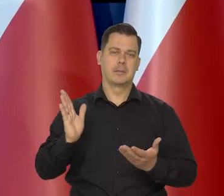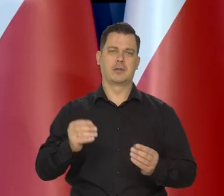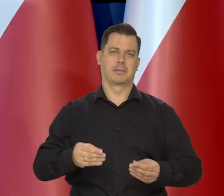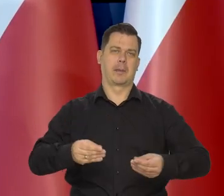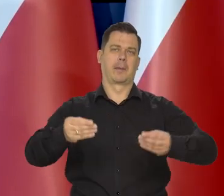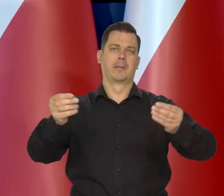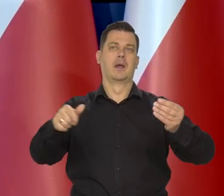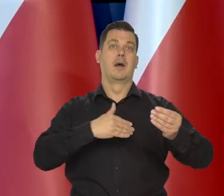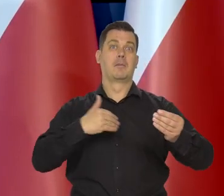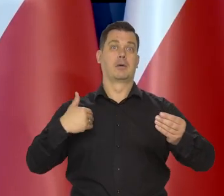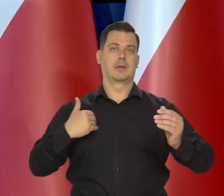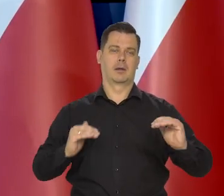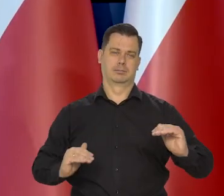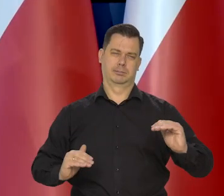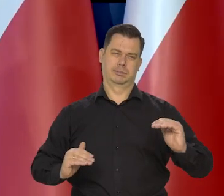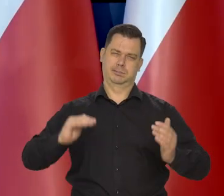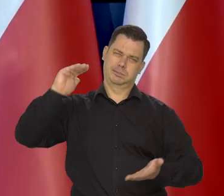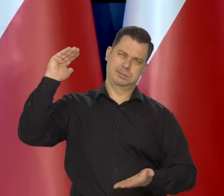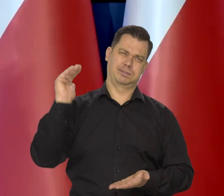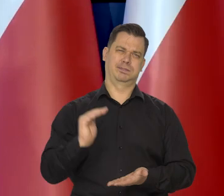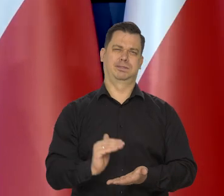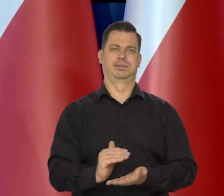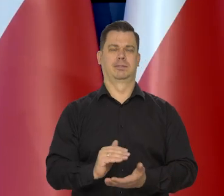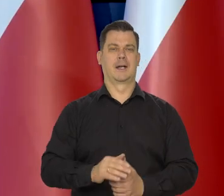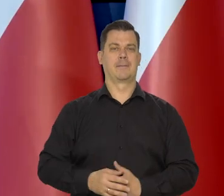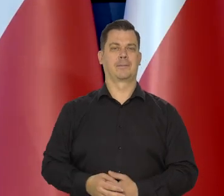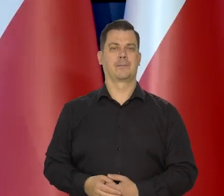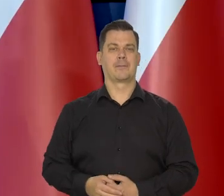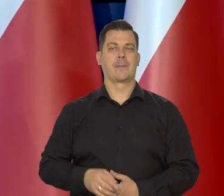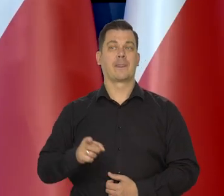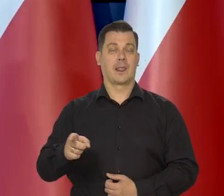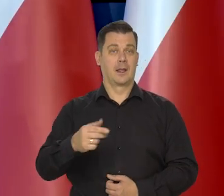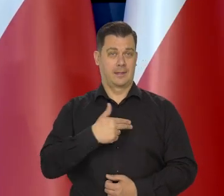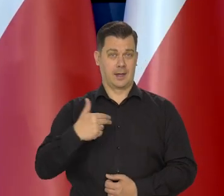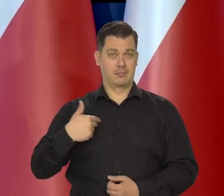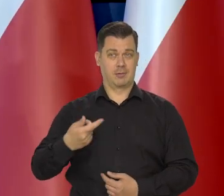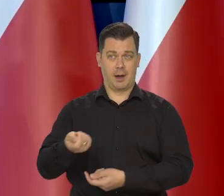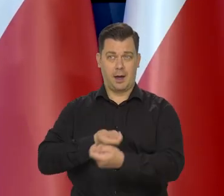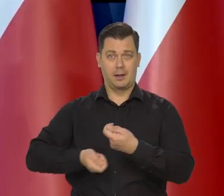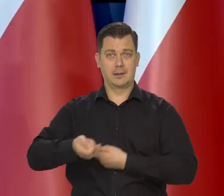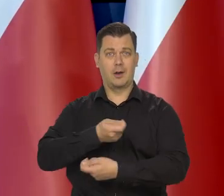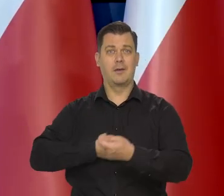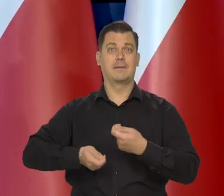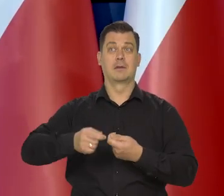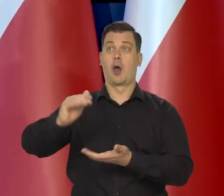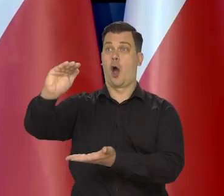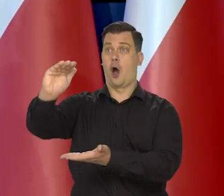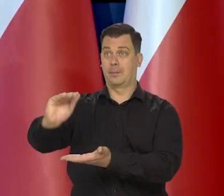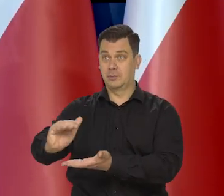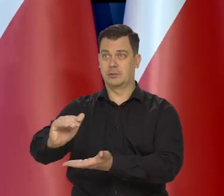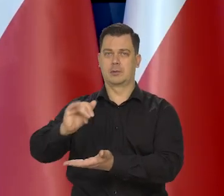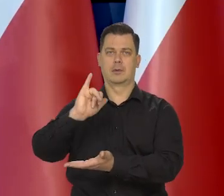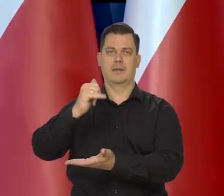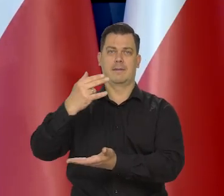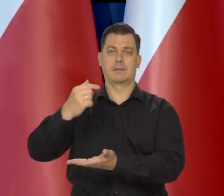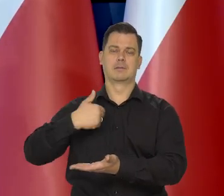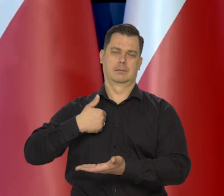że inflacja w Polsce dostanie dodatkowy impuls, aby być niższa. Po prostu nasz handel z tymi krajami nasza wymiana ekonomiczna.